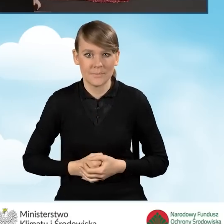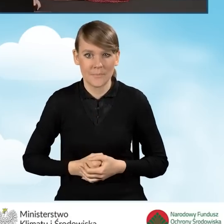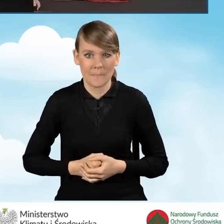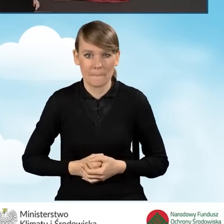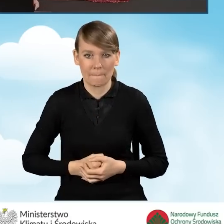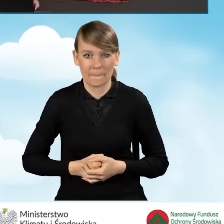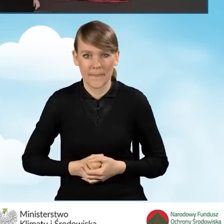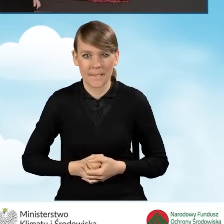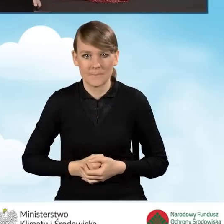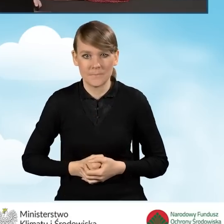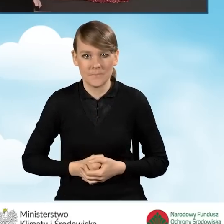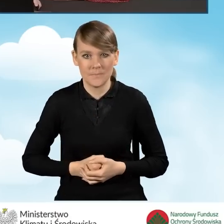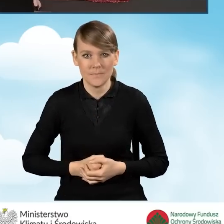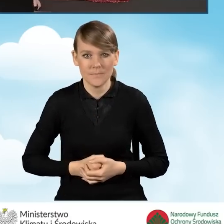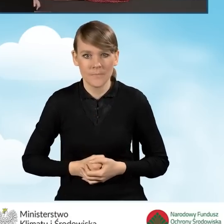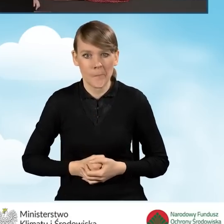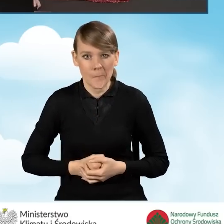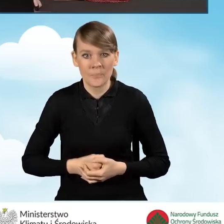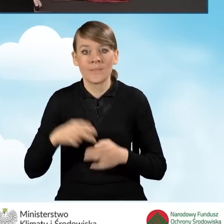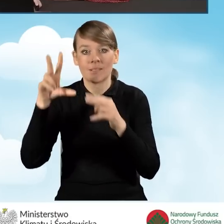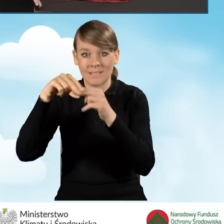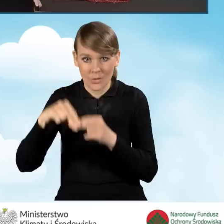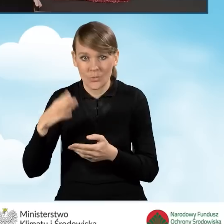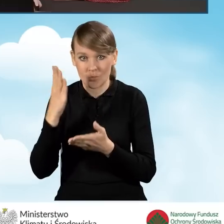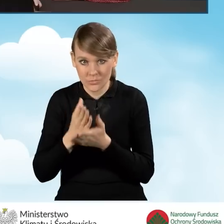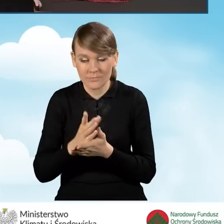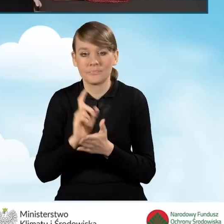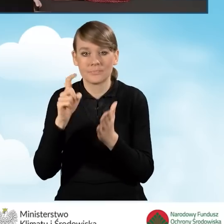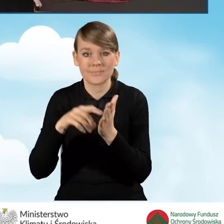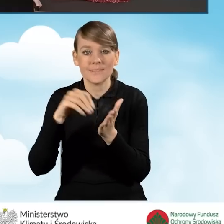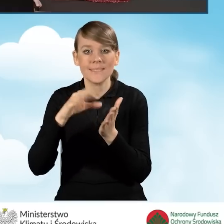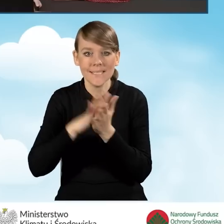Po załączeniu tych załączników klikamy przycisk zapisz zmiany